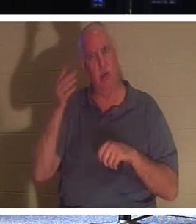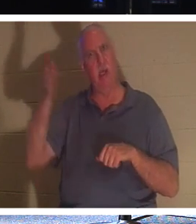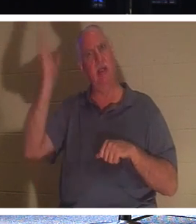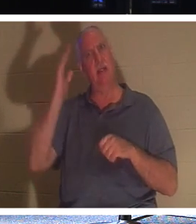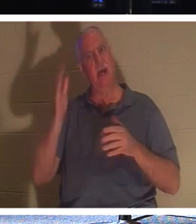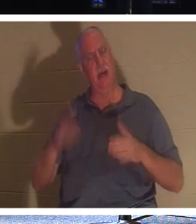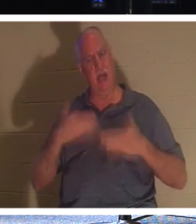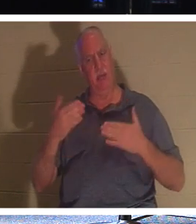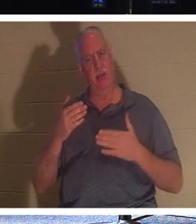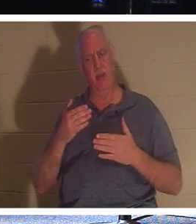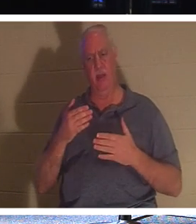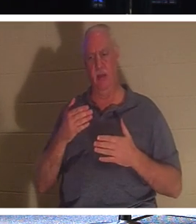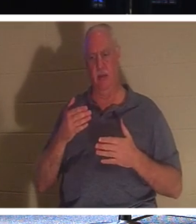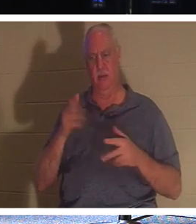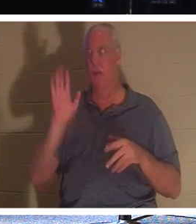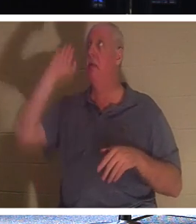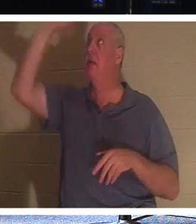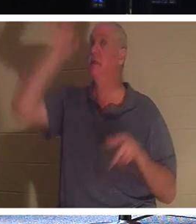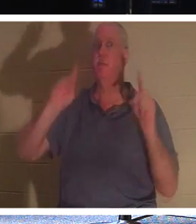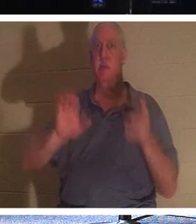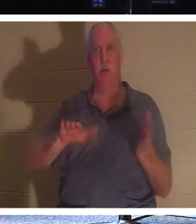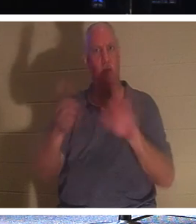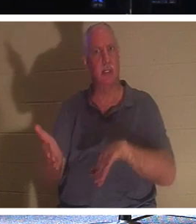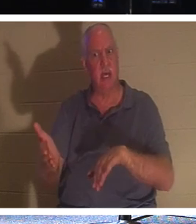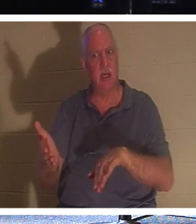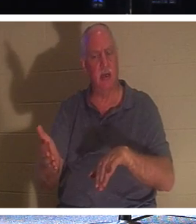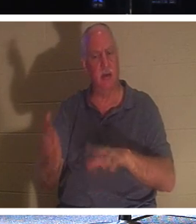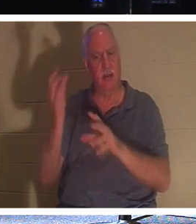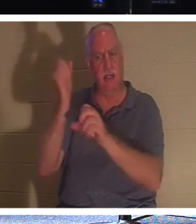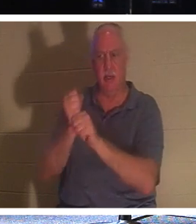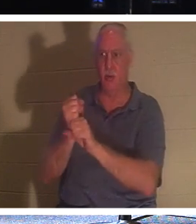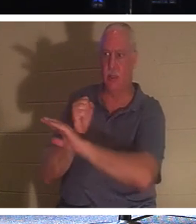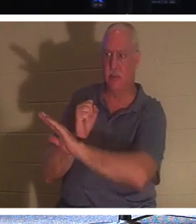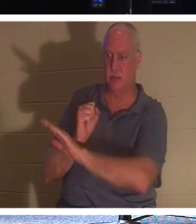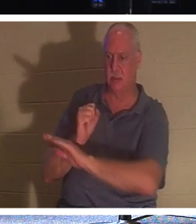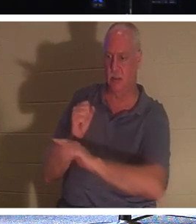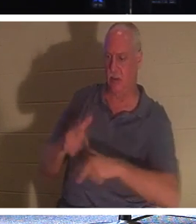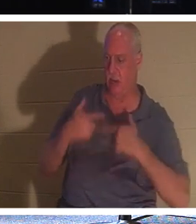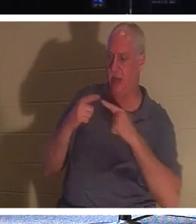Tod seines Volkes freuen , derer, die ihm ihr Leben anvertraut haben? Warum? Weil er sie dazu bringt,